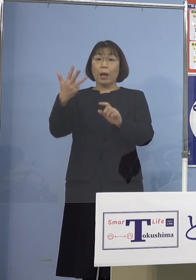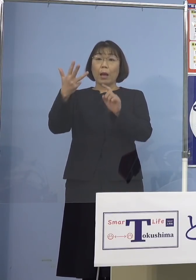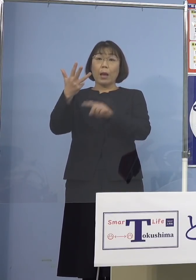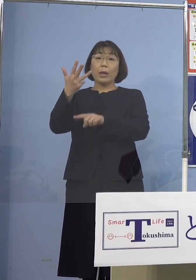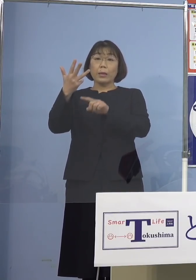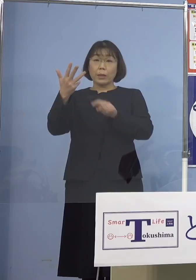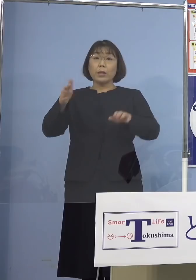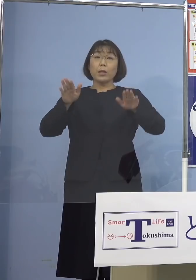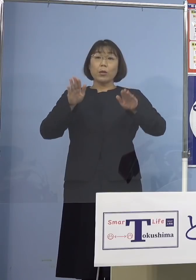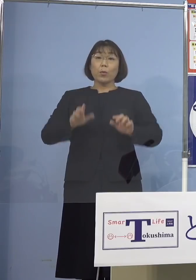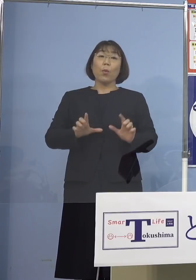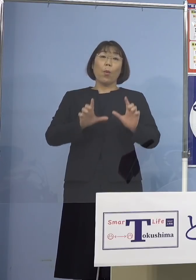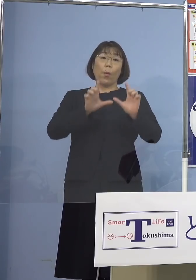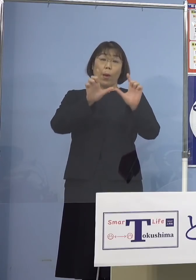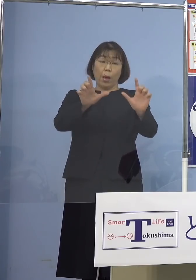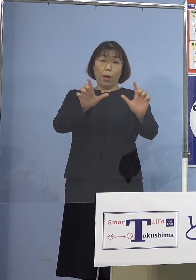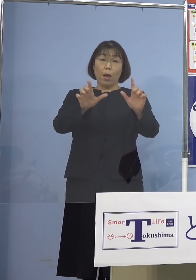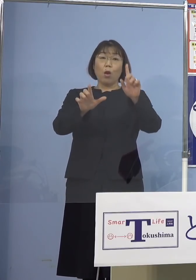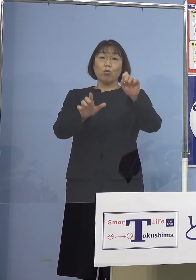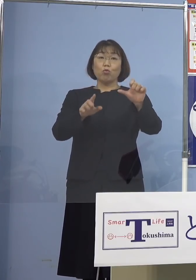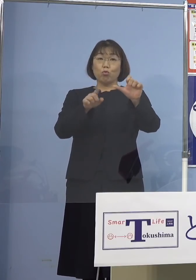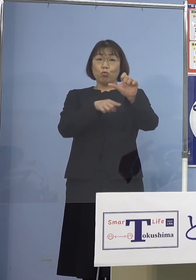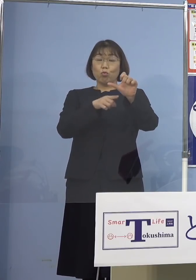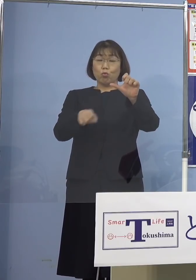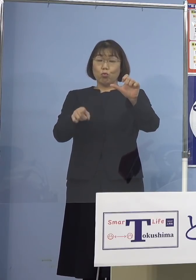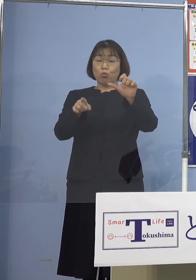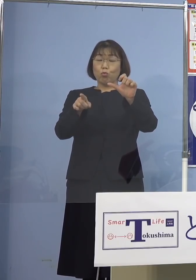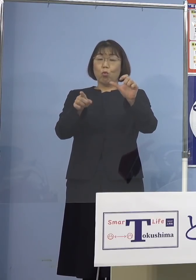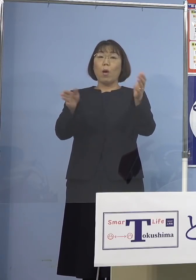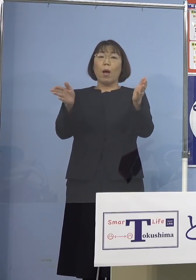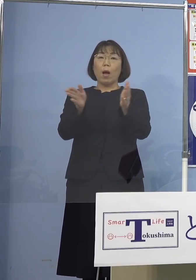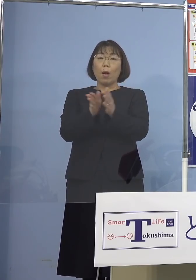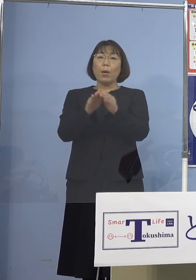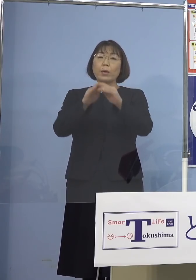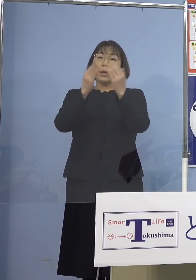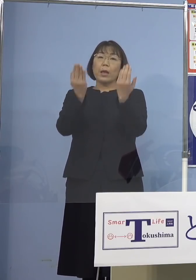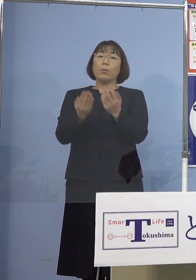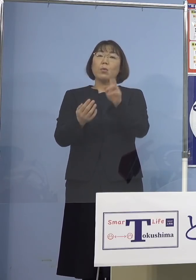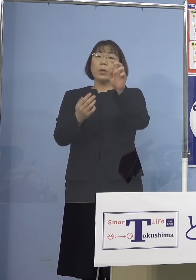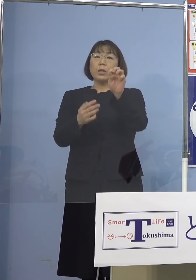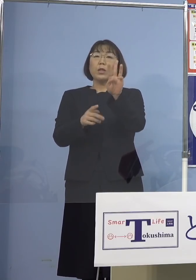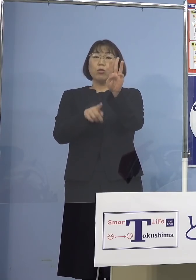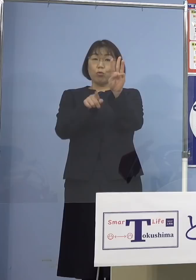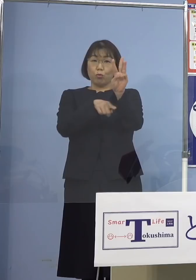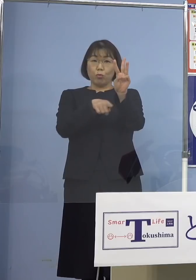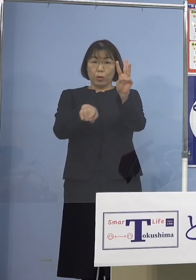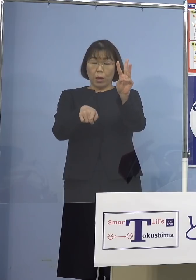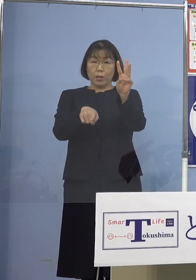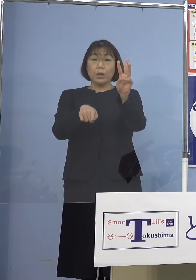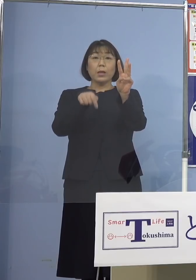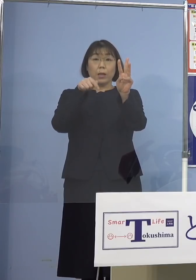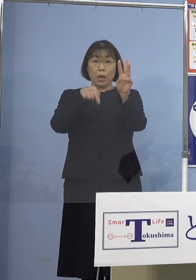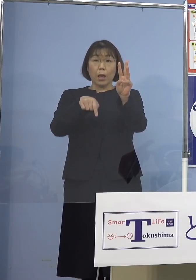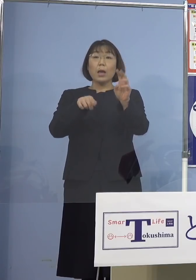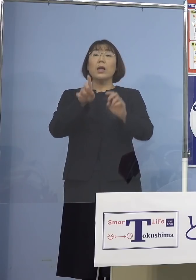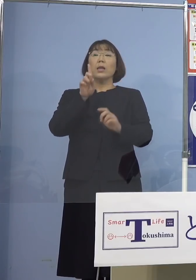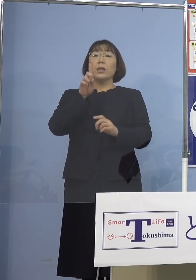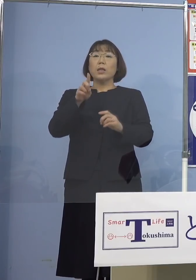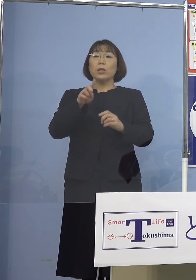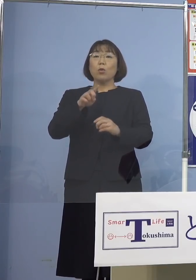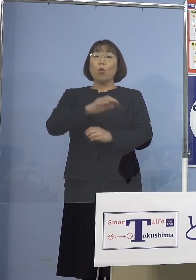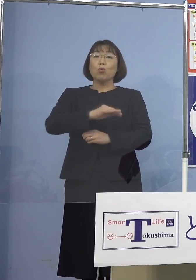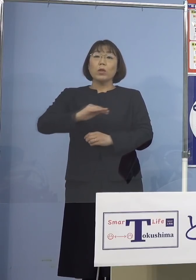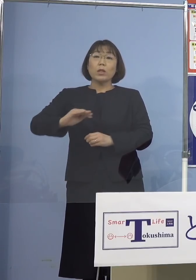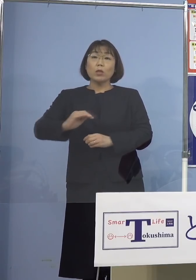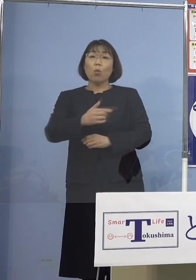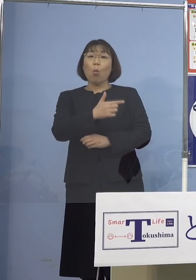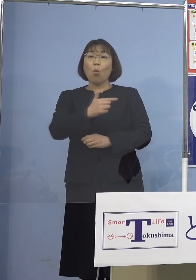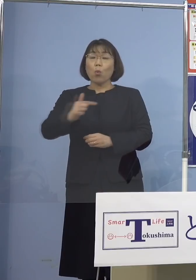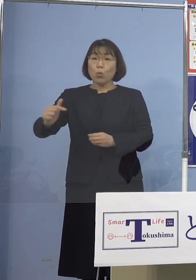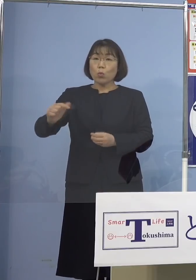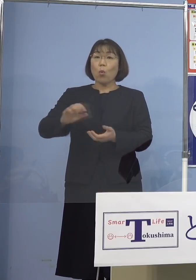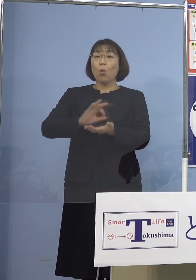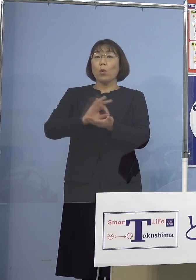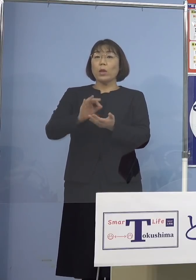本日発表の15名を加えた23名の感染者が 一つの児童等利用施設において確認され